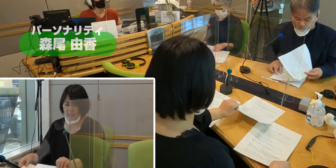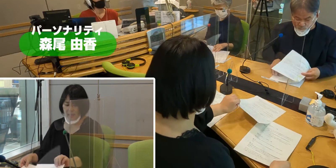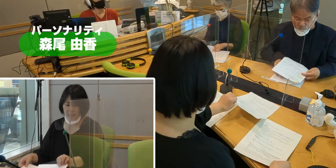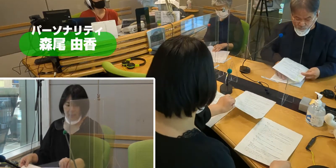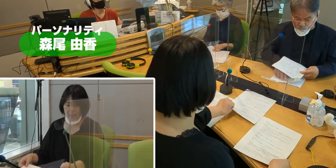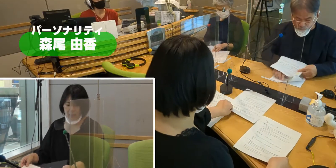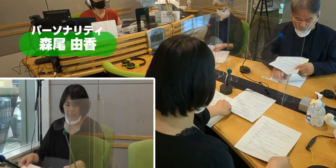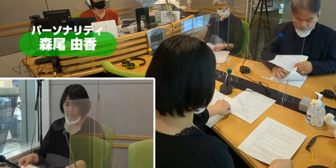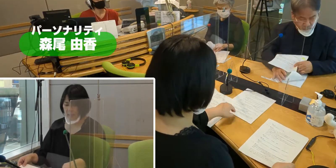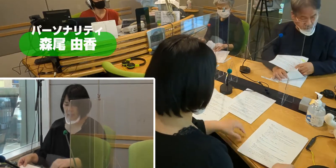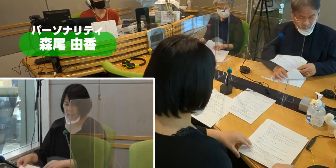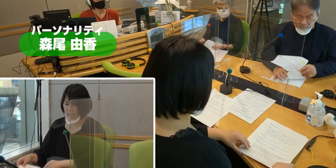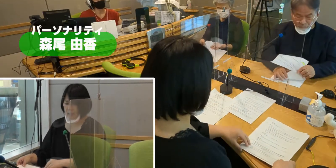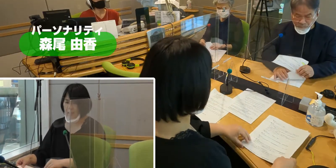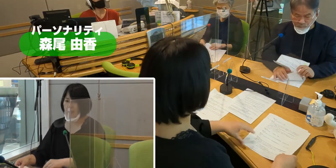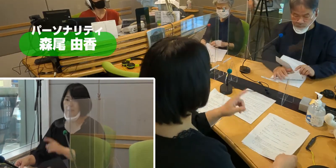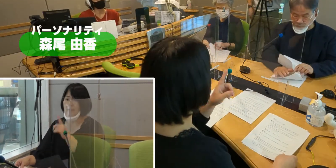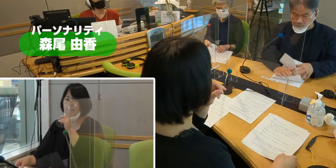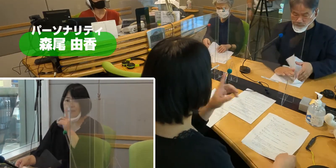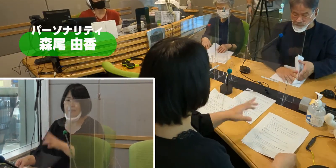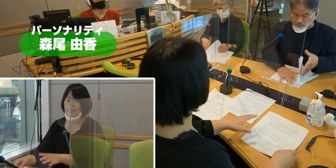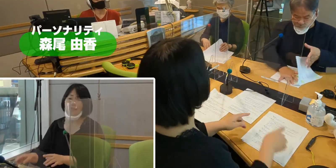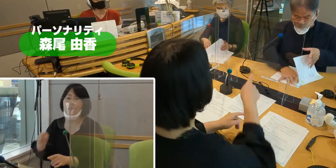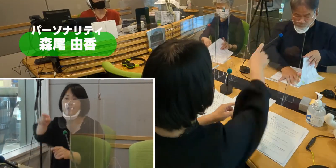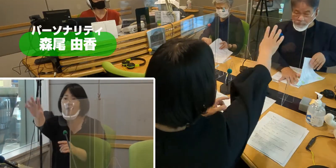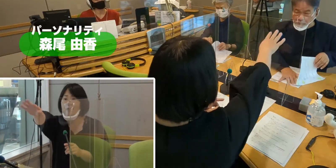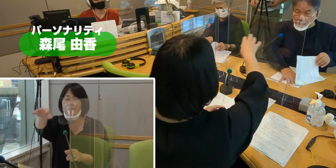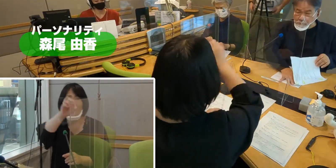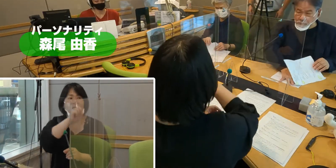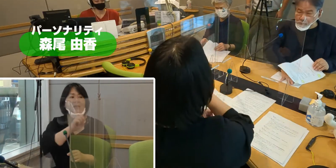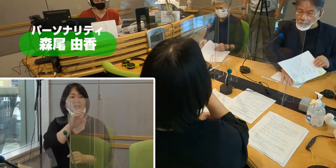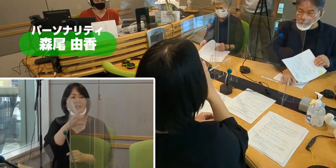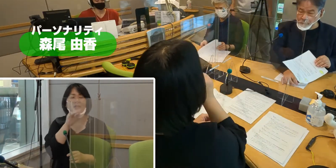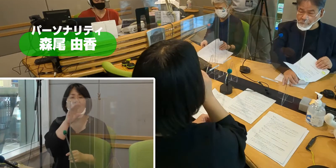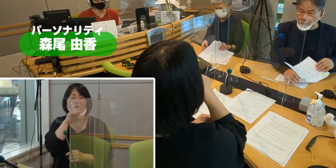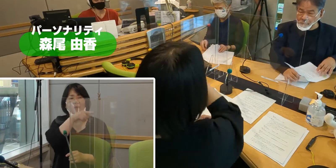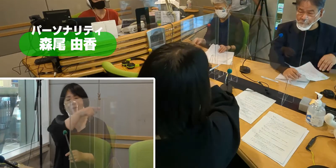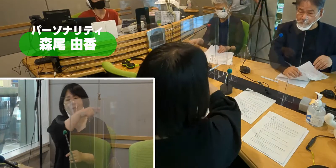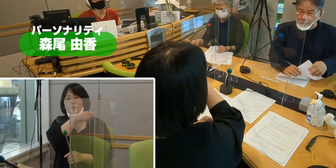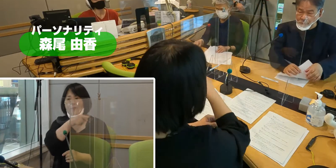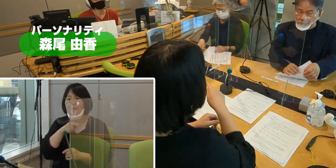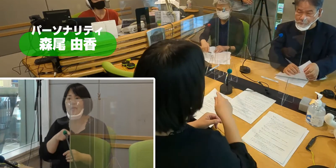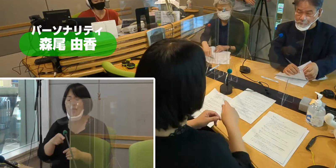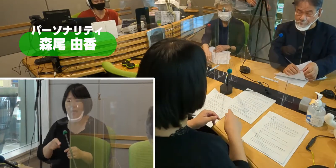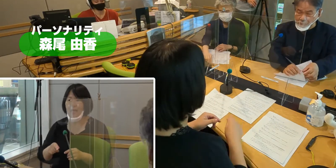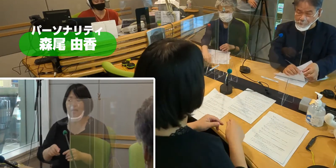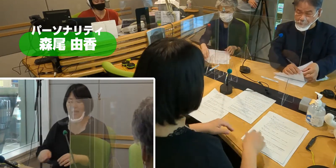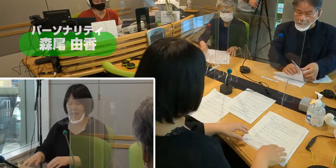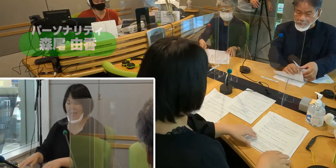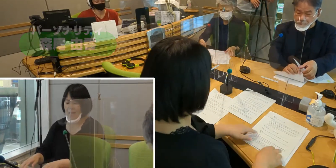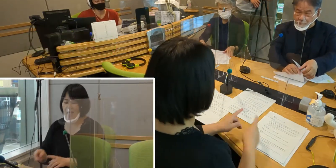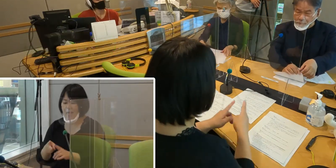（森尾）お聴きの放送局は77.7MHz 地域密着ラジオFMチャッピーです。